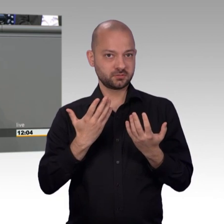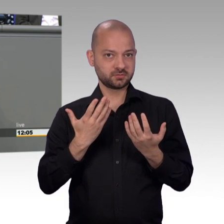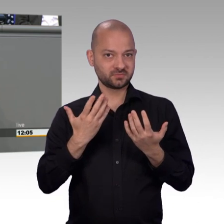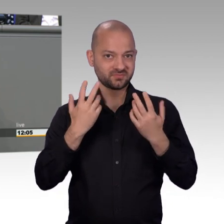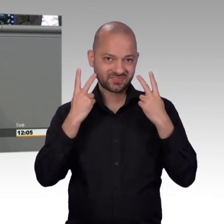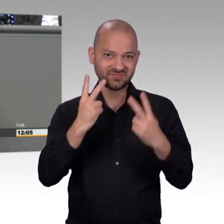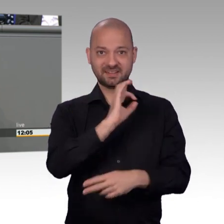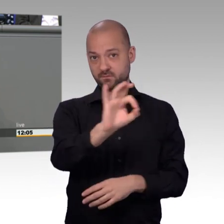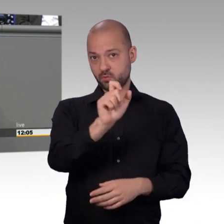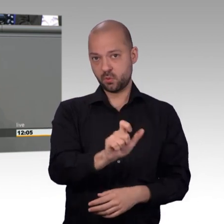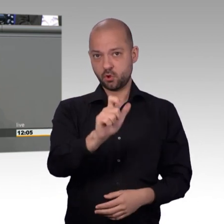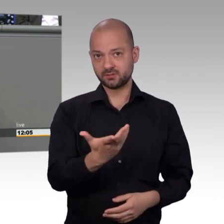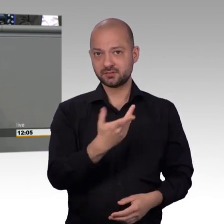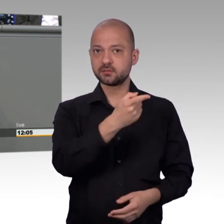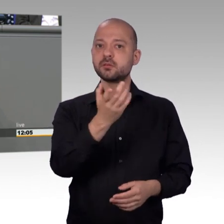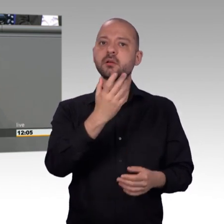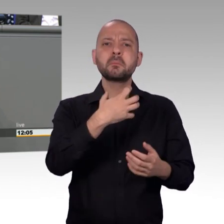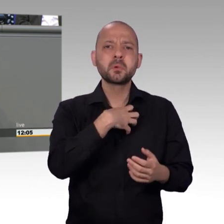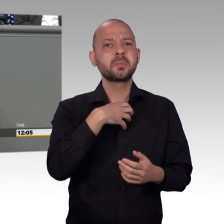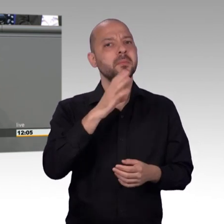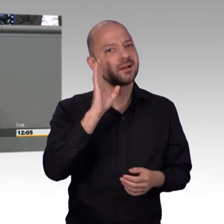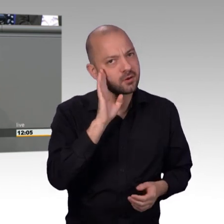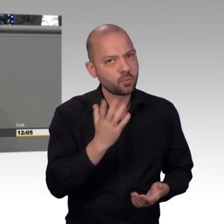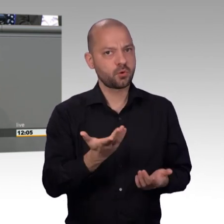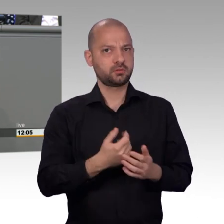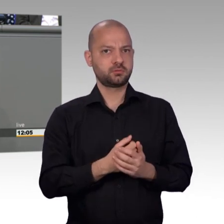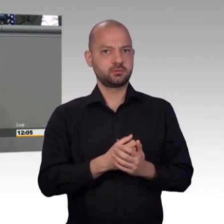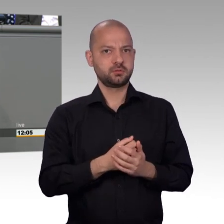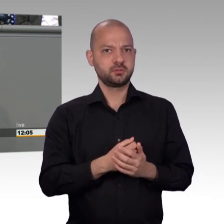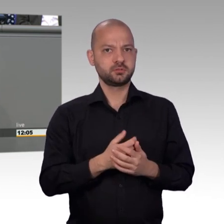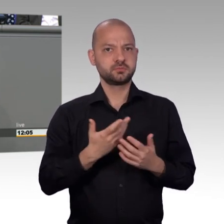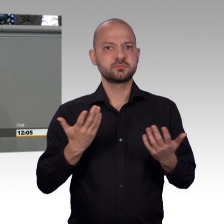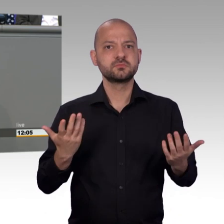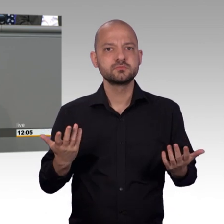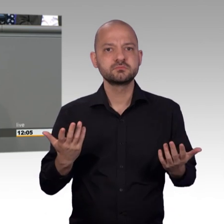wir müssen weiterarbeiten an unserem Auftrag. Und ich glaube dann können wir einen richtigen Beitrag zur Stabilisierung